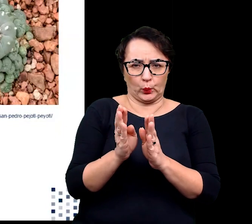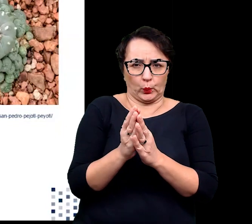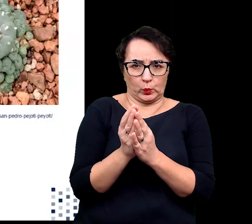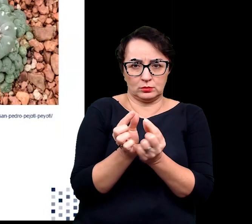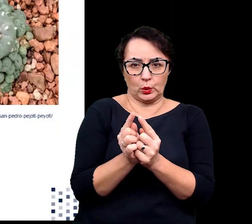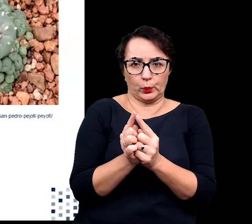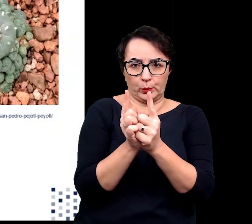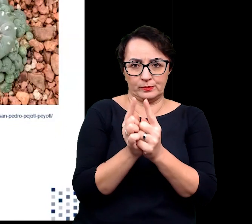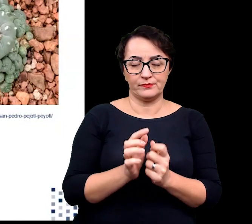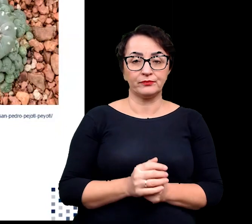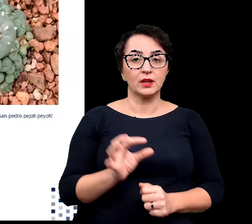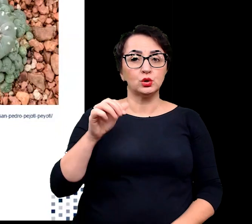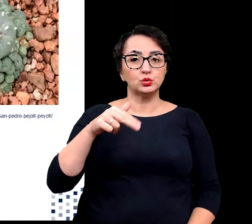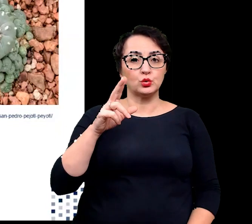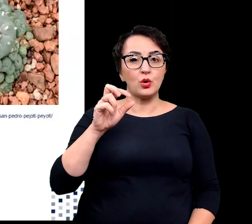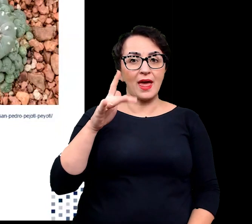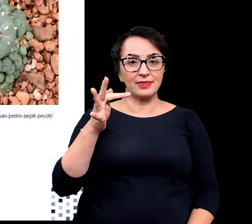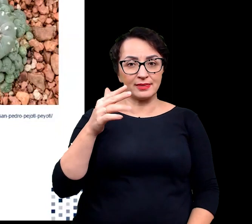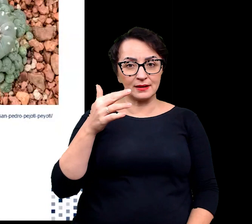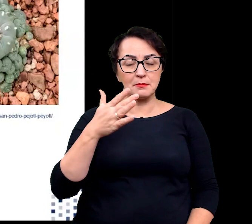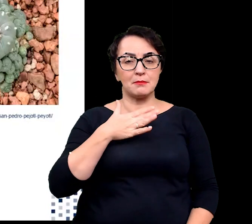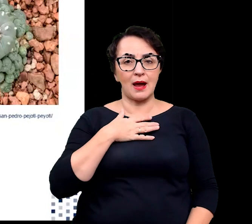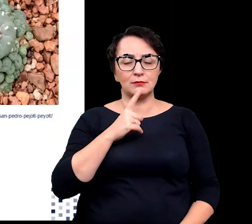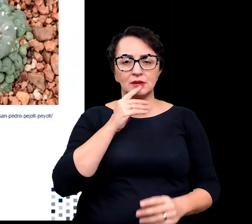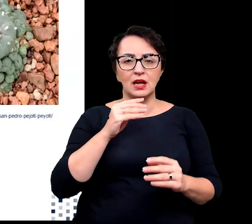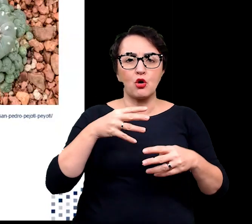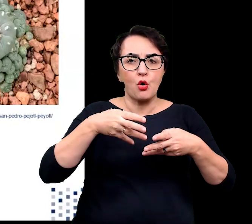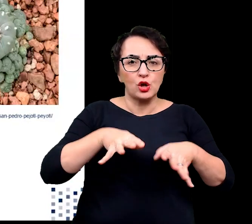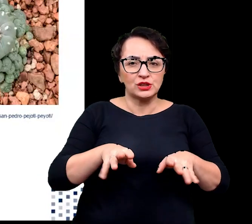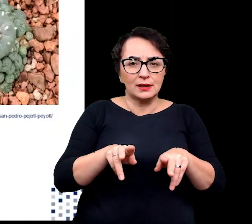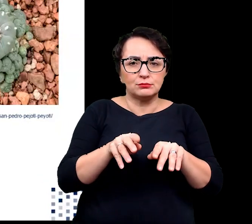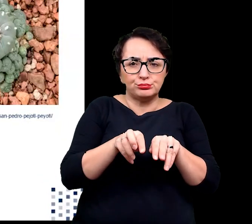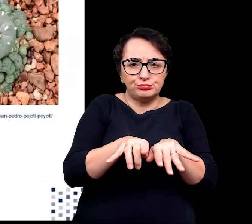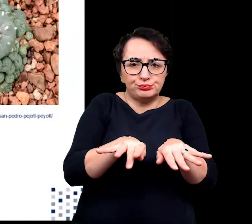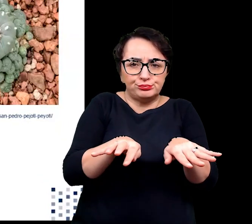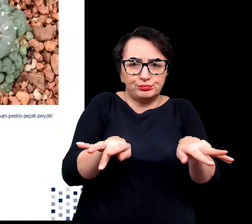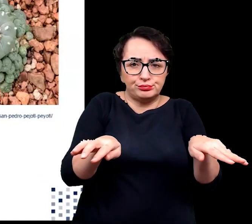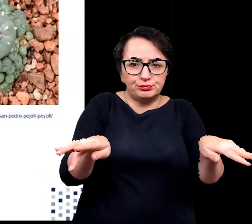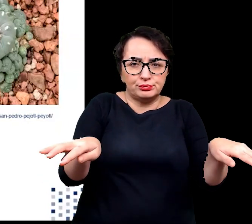Sukulenty mają płytki i mocno rozgałęziony system korzeniowy, który w okresie opadów pozwala